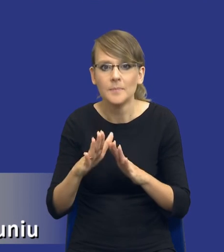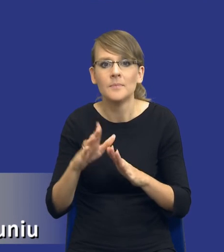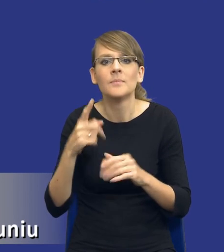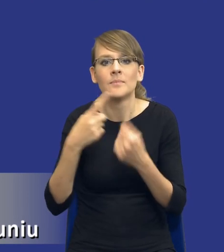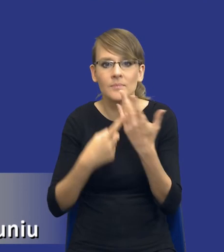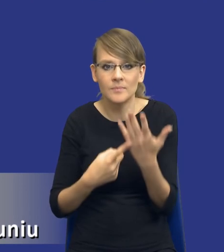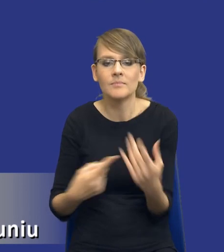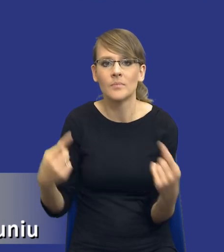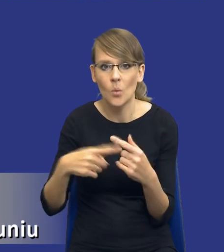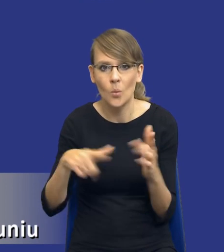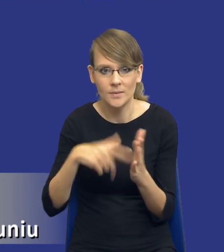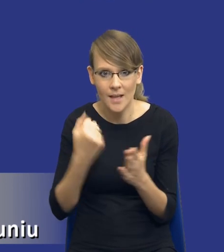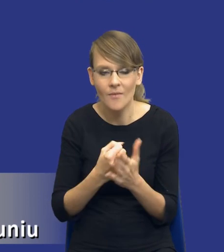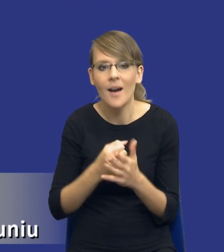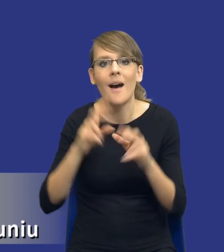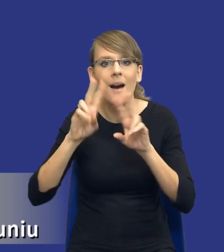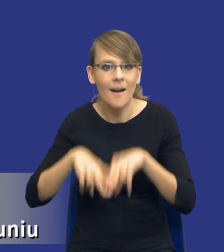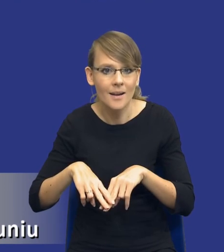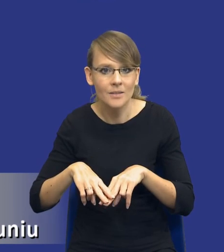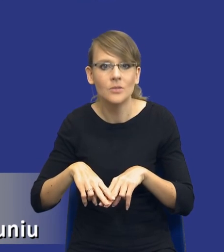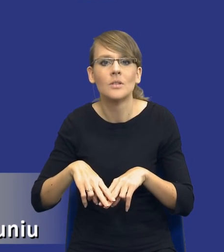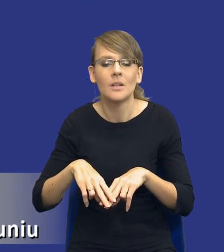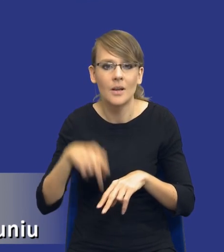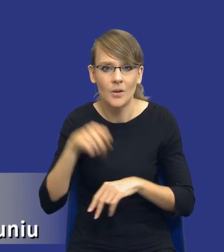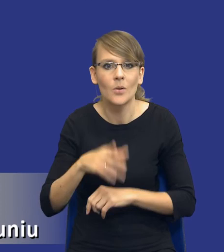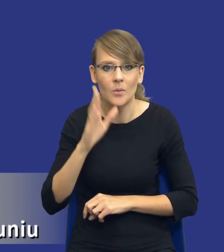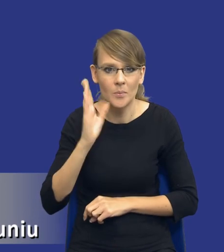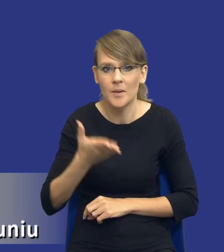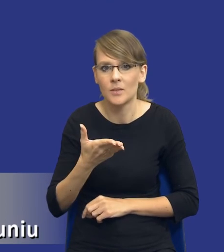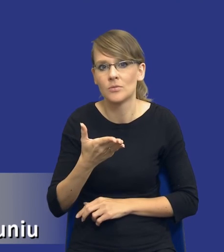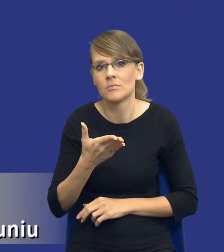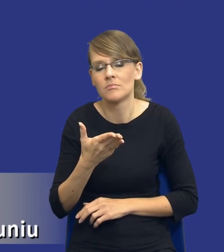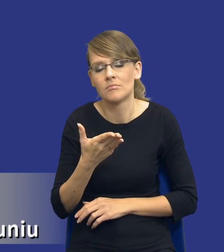Natomiast pozostałe będą jakby tylko i wyłącznie zależały od